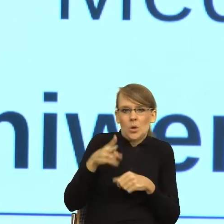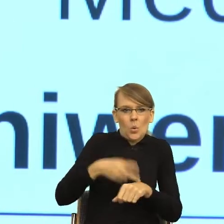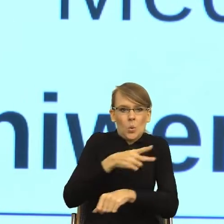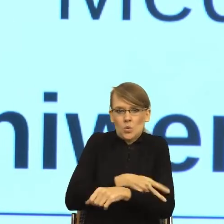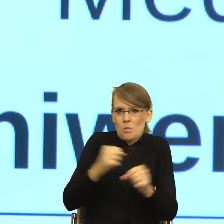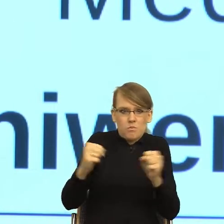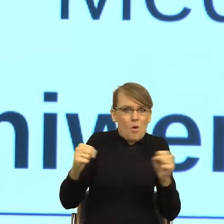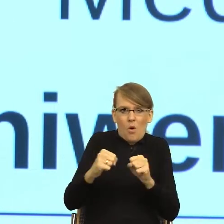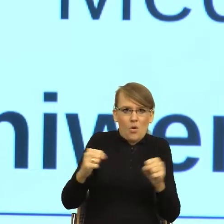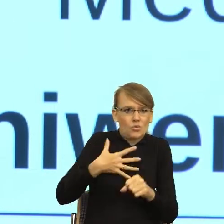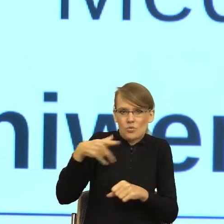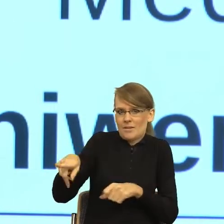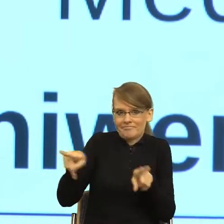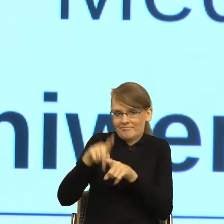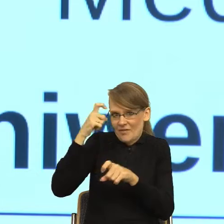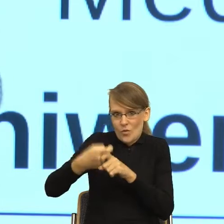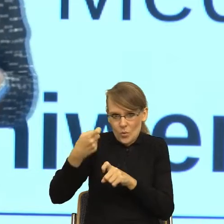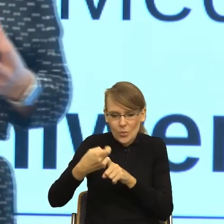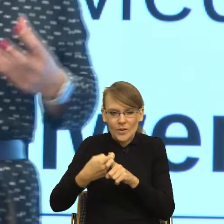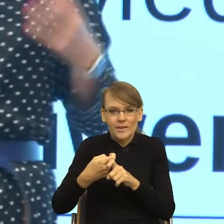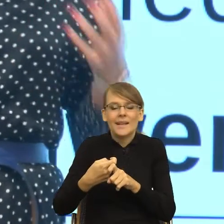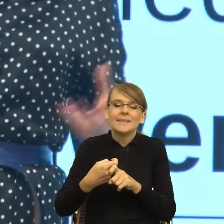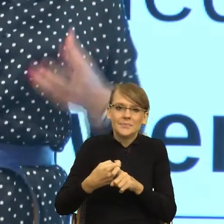Więc ja dzisiaj trochę Państwu opowiem o tym, jak z punktu widzenia